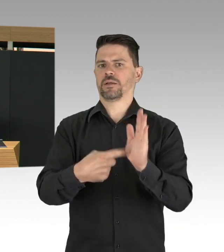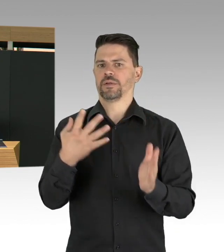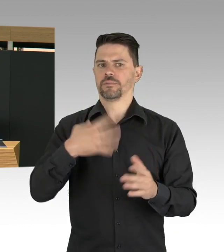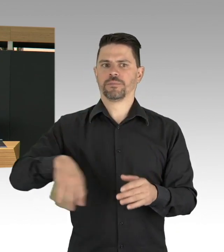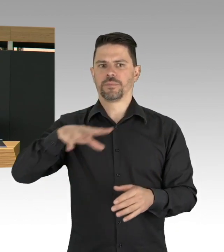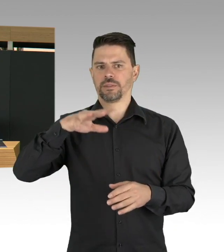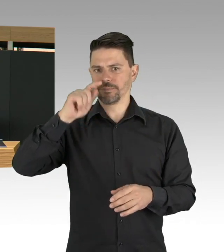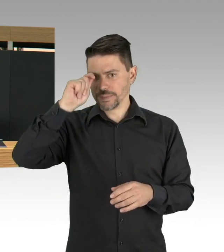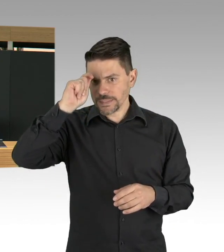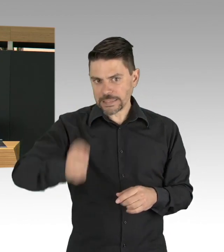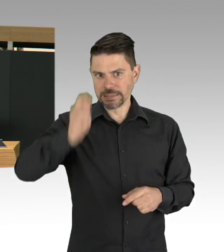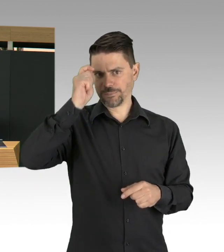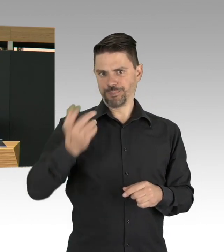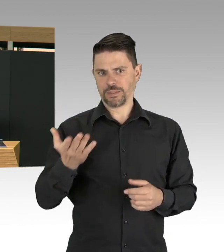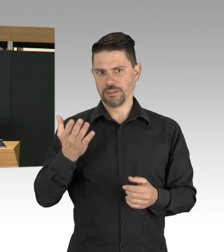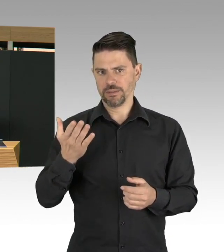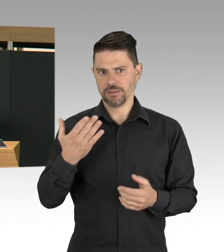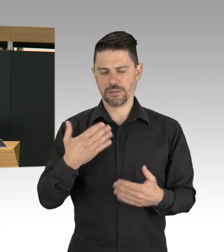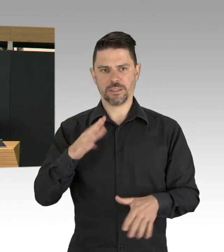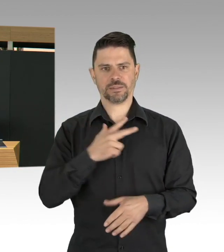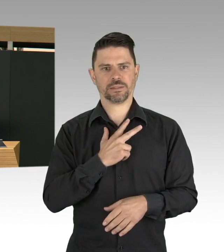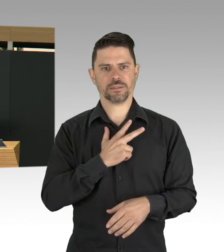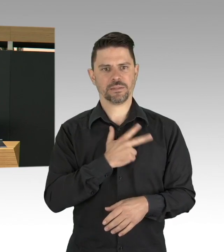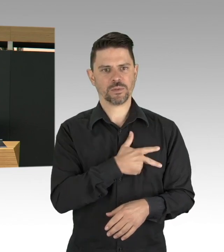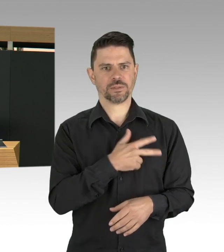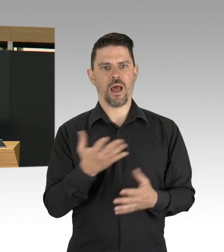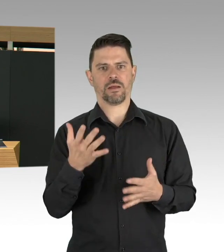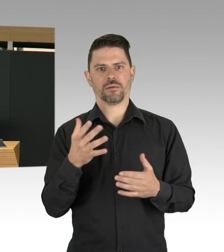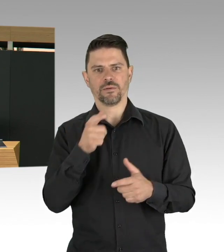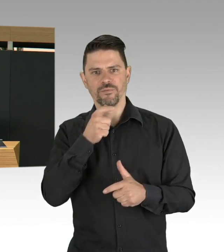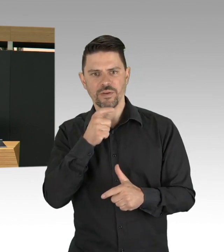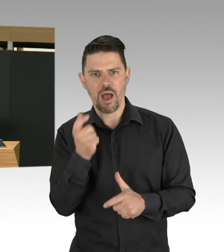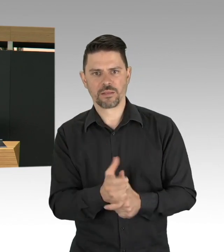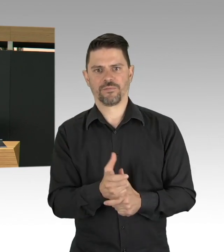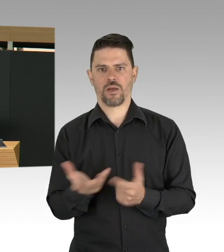wir bangen jetzt alle darauf, dass zügig ein Impfstoff bereitsteht